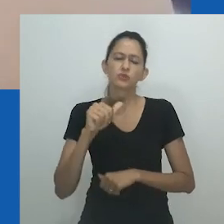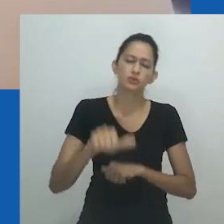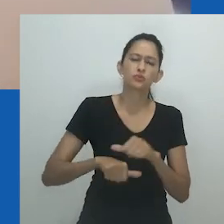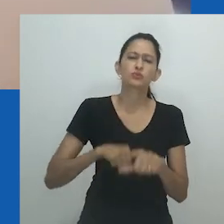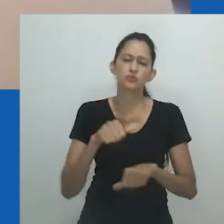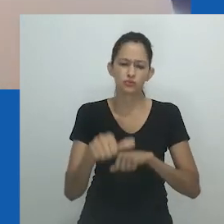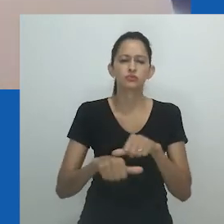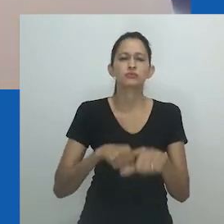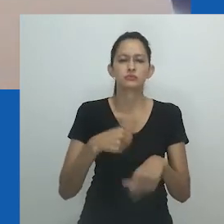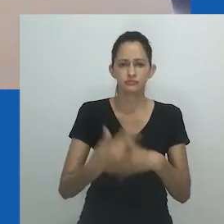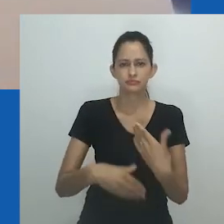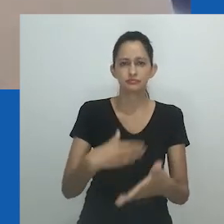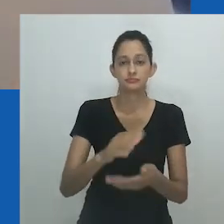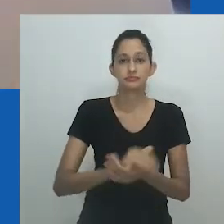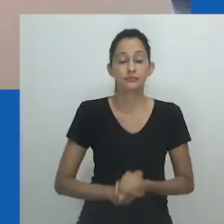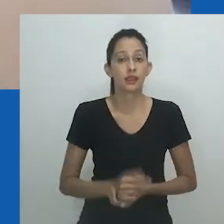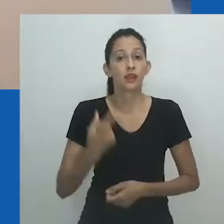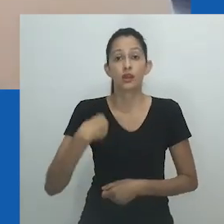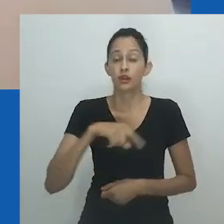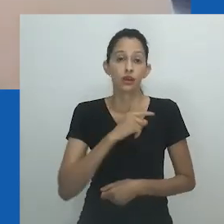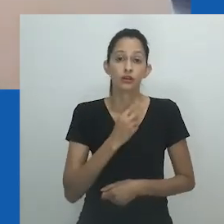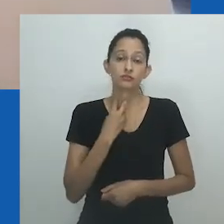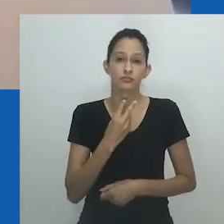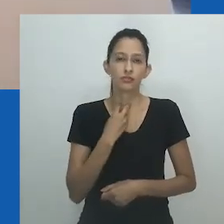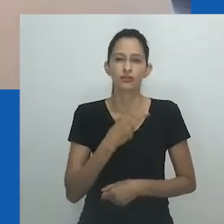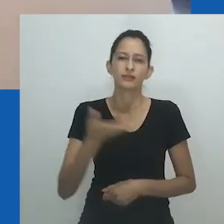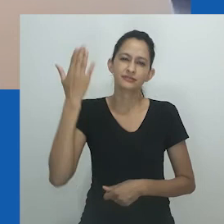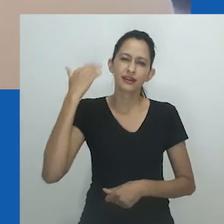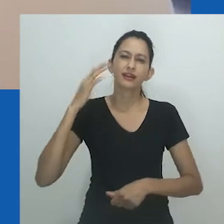regimes regulatórios que mapeiam todos os organismos a partir de um quadro normativo limitado.